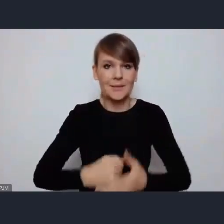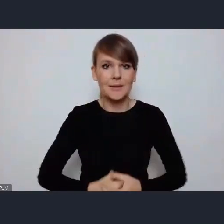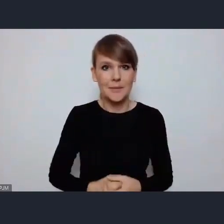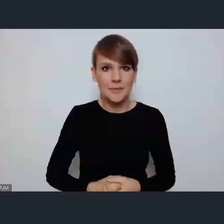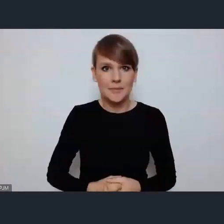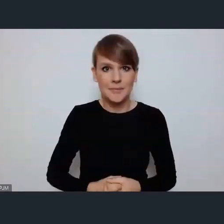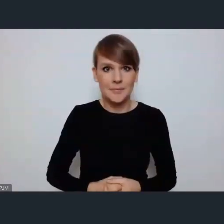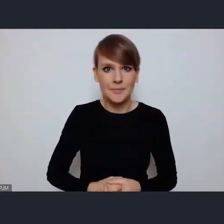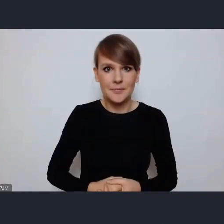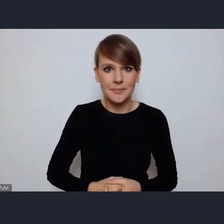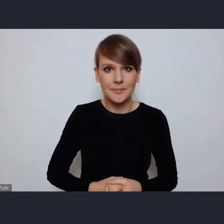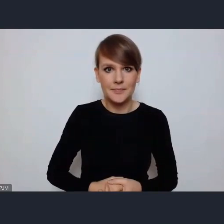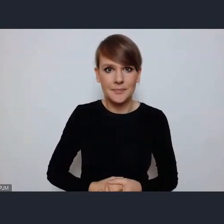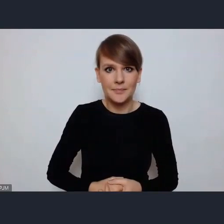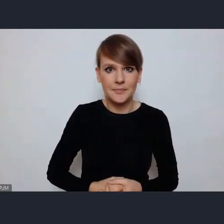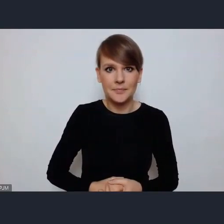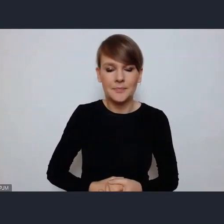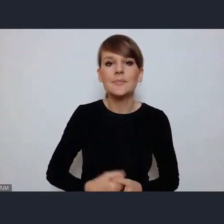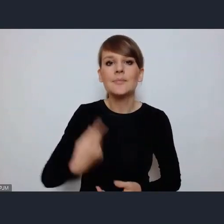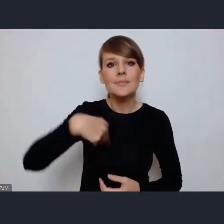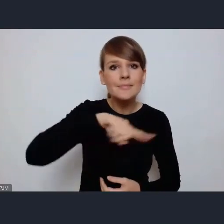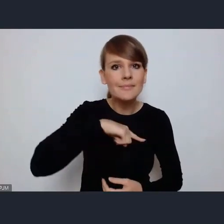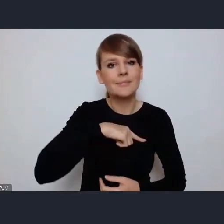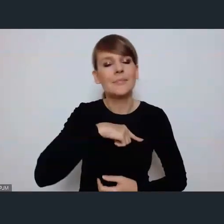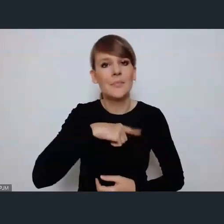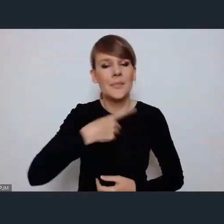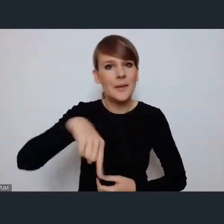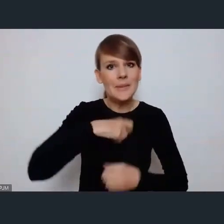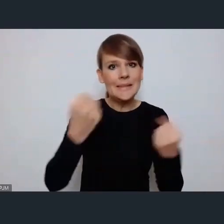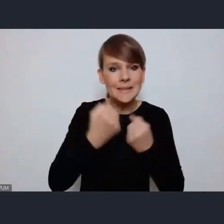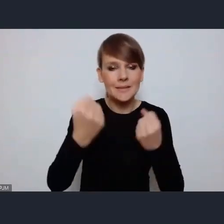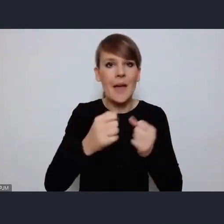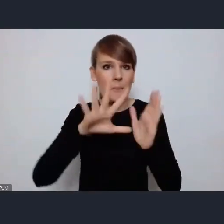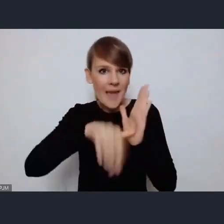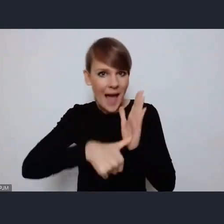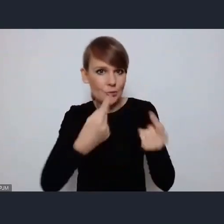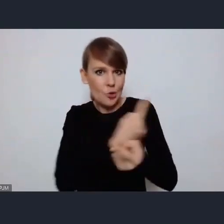Który prowadzimy, miasta same prowadzą a także prowadzimy